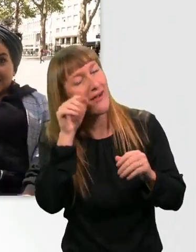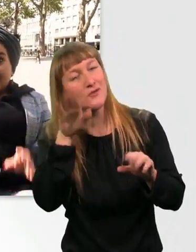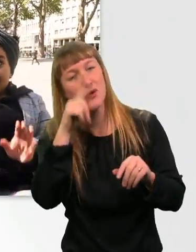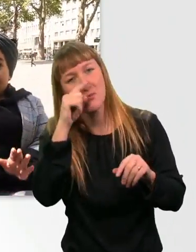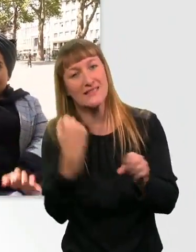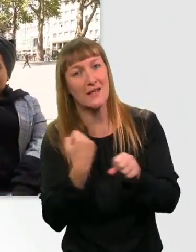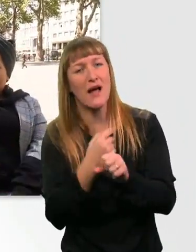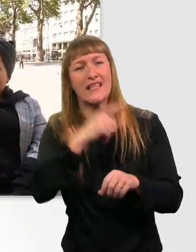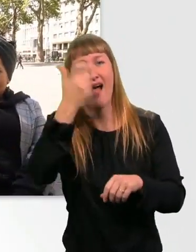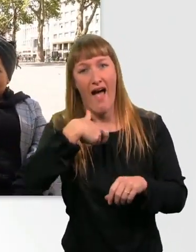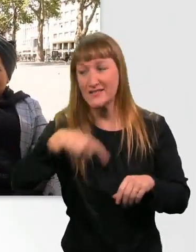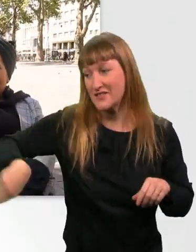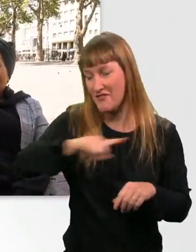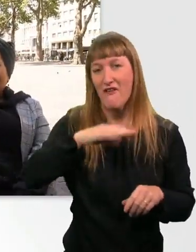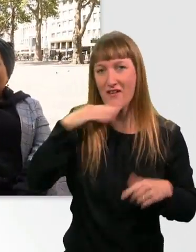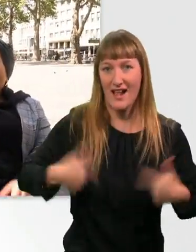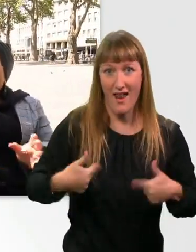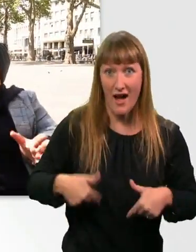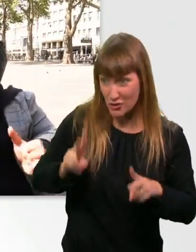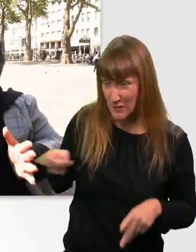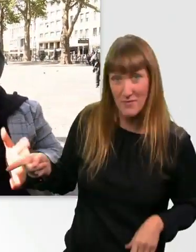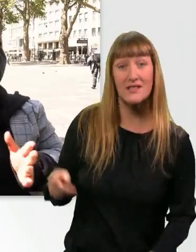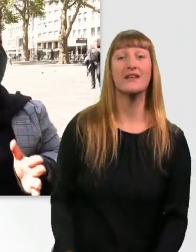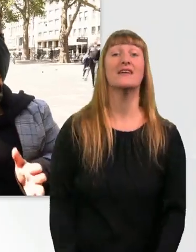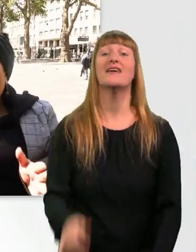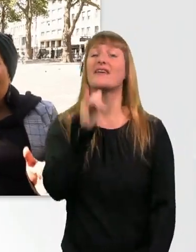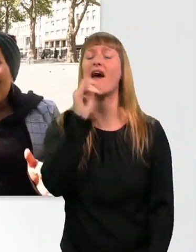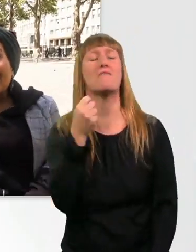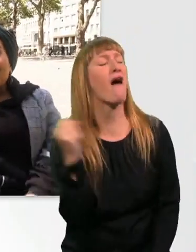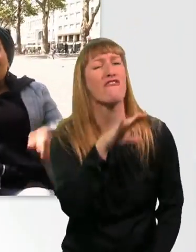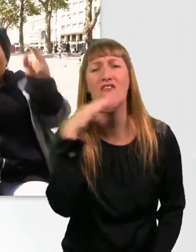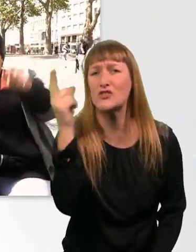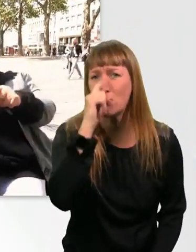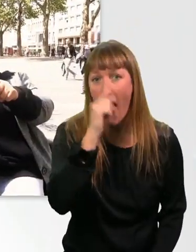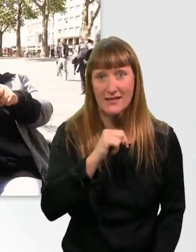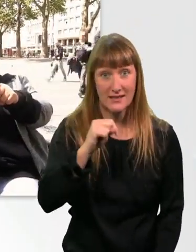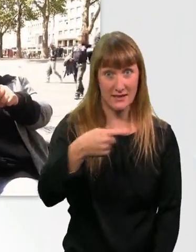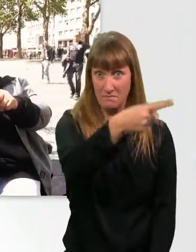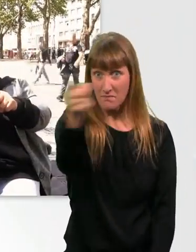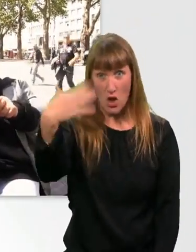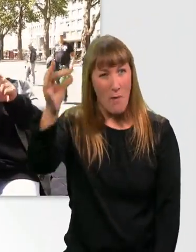Wir haben ganz viel Spaß gehabt heute, ne, Kübra? Der Dreh hat so viel Spaß gemacht. Und wenn euch noch etwas einfällt, was wir vergessen haben,